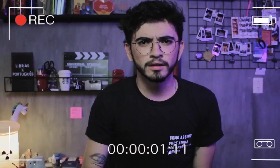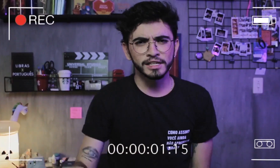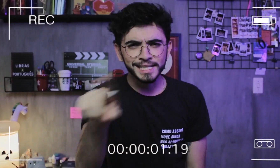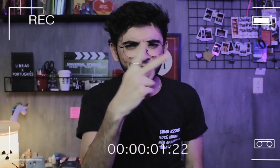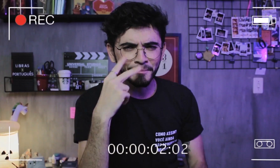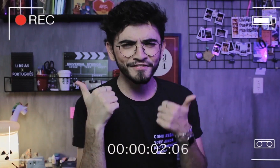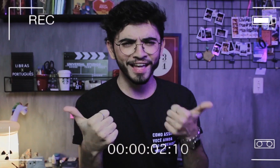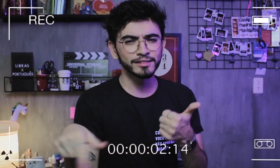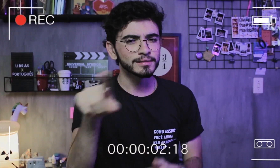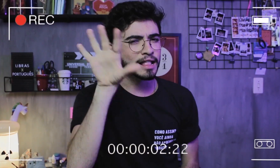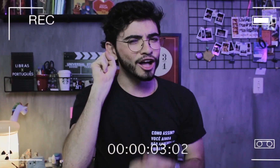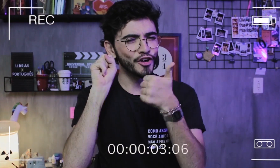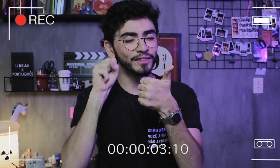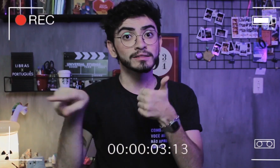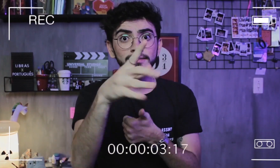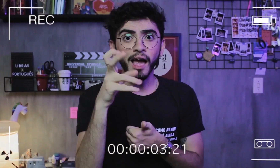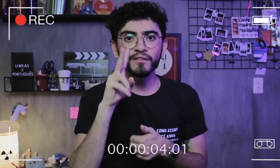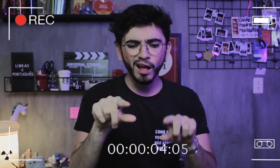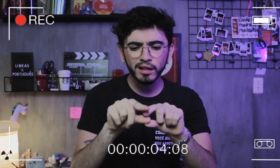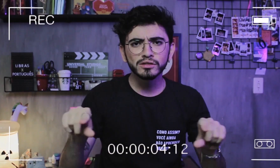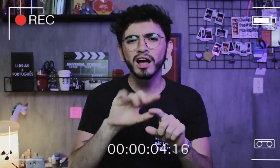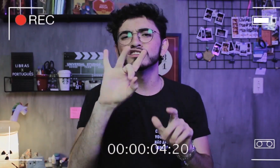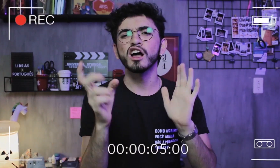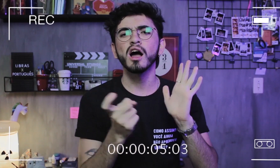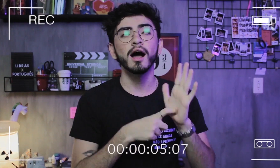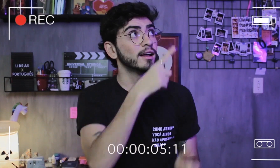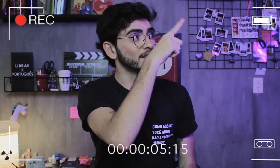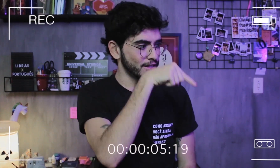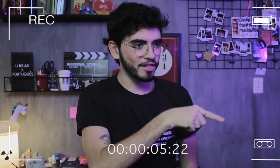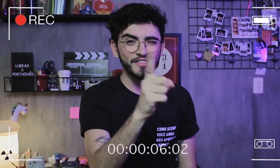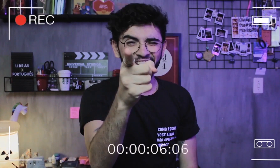Estão me vendo? Estão me ouvindo? Para ativar a legenda é só clicar aqui em cima ou aqui embaixo, tá.